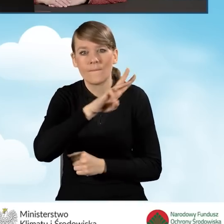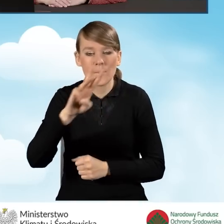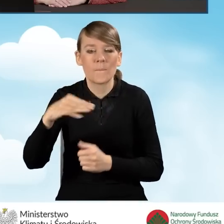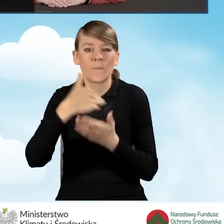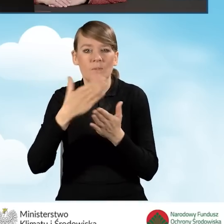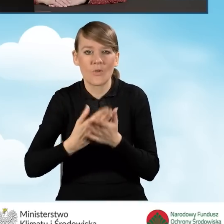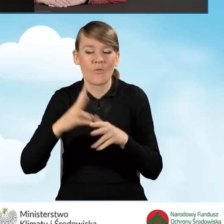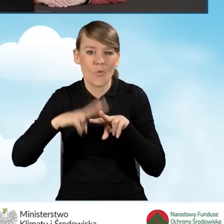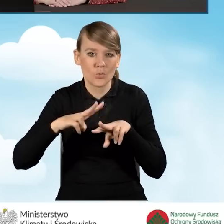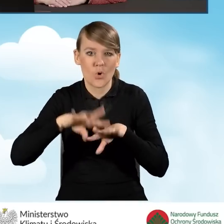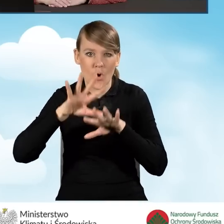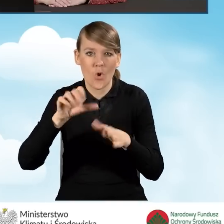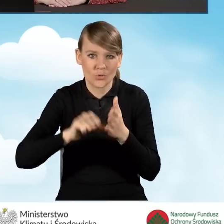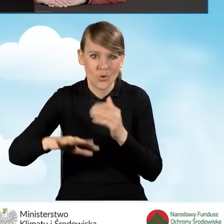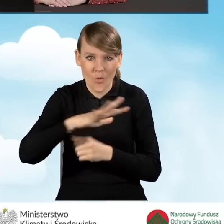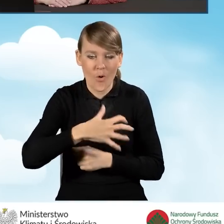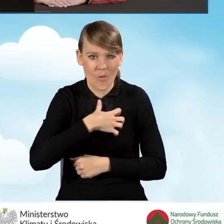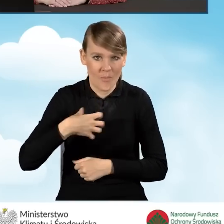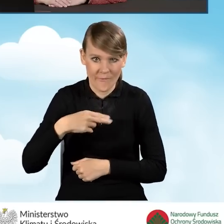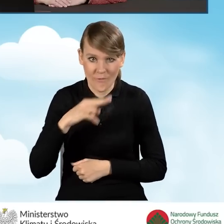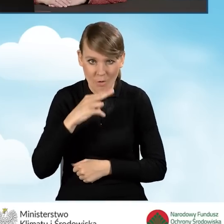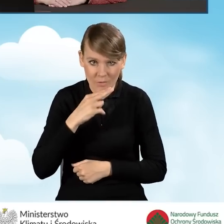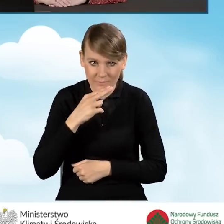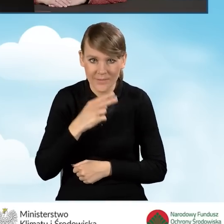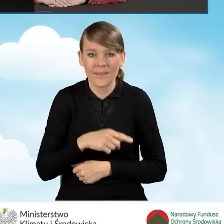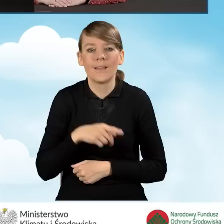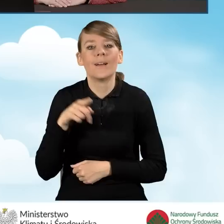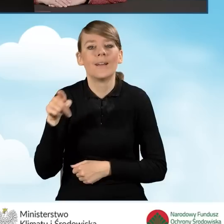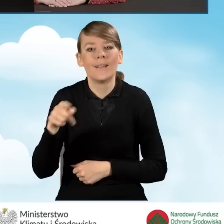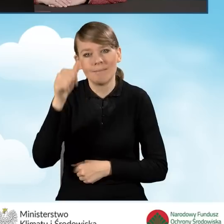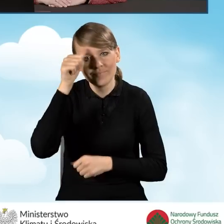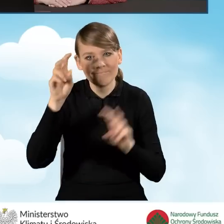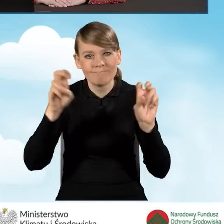Wojewódzkich Funduszu Ochrony Środowiska i Gospodarki Wodnej, na tzw. portalach beneficjenta